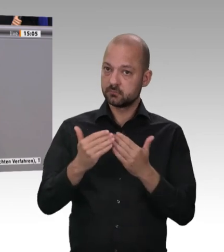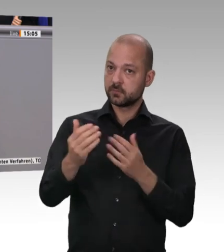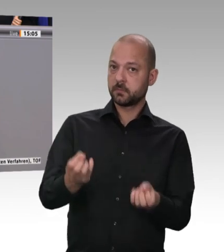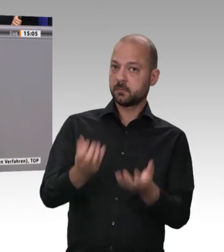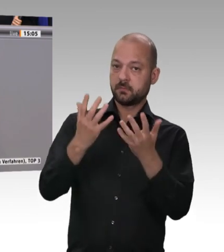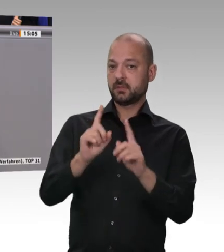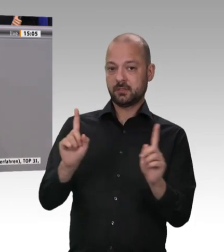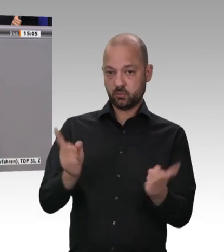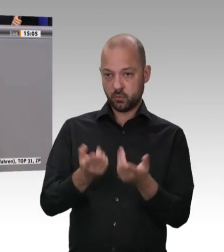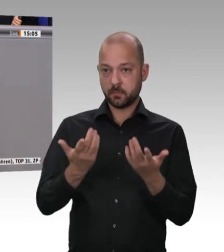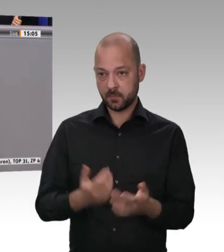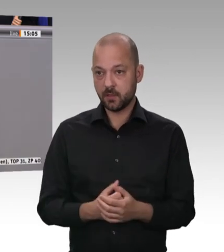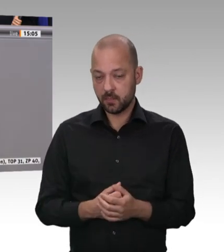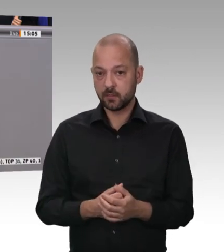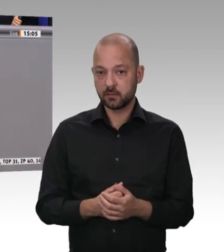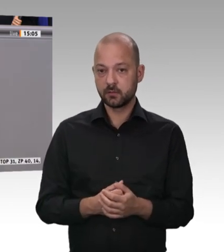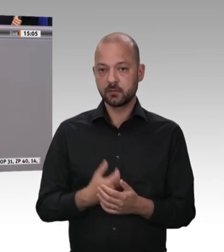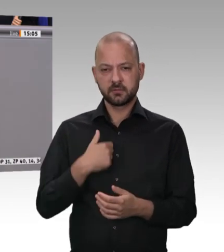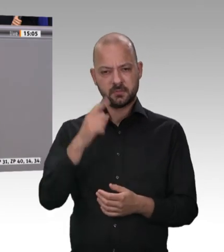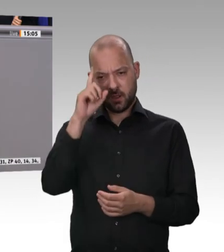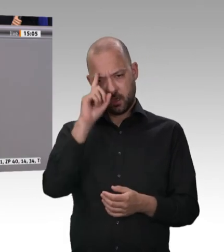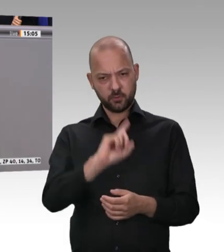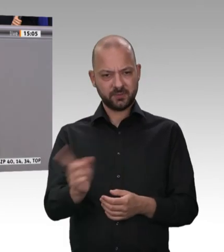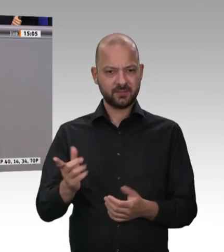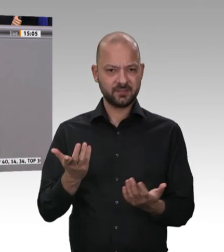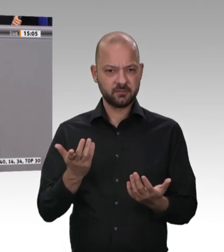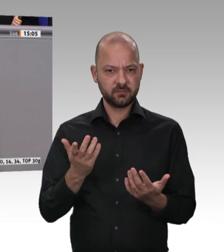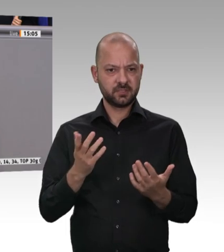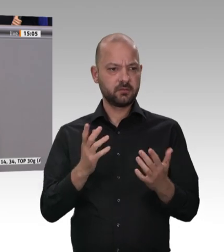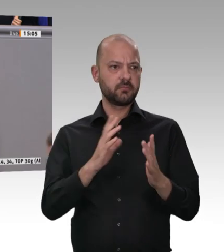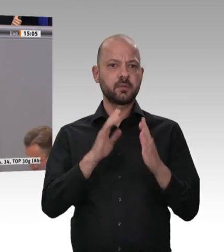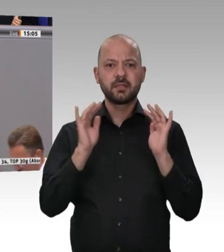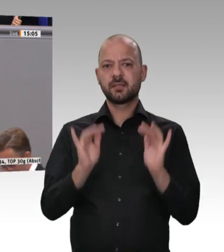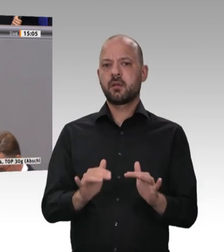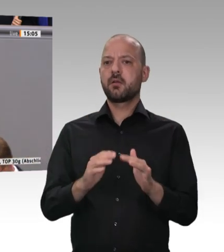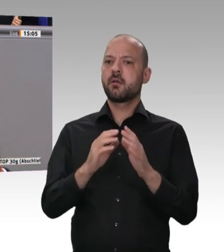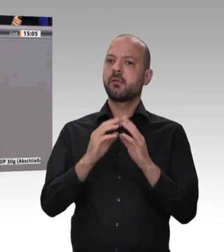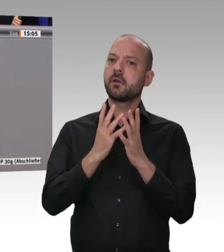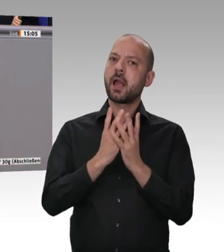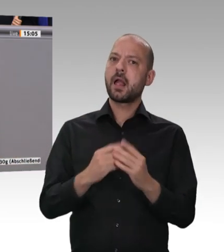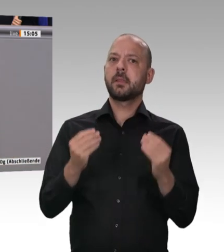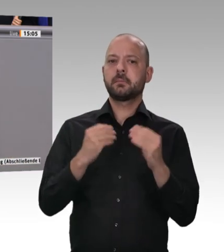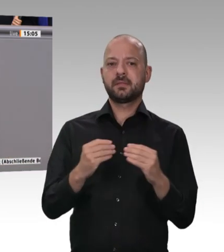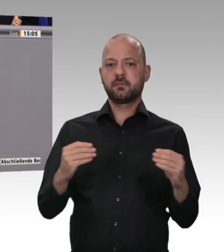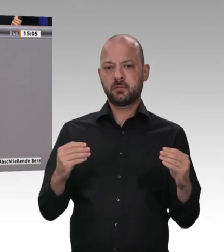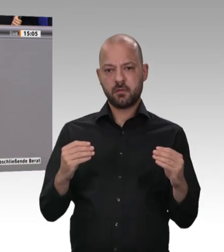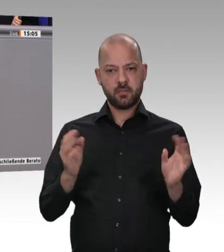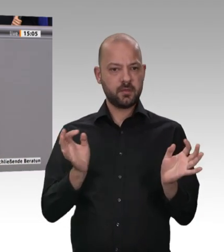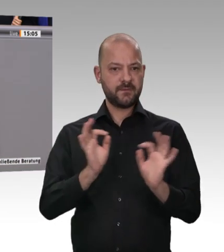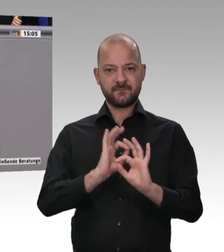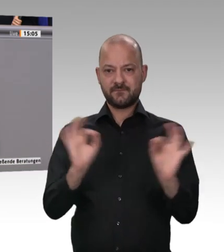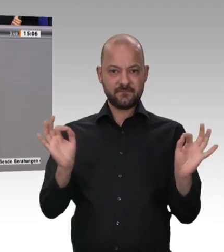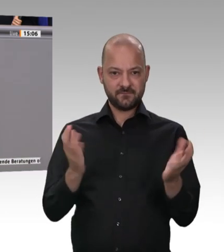2017 eine Generalunternehmerhaftung für die Abführung der Sozialversicherungsbeiträge und